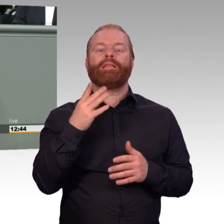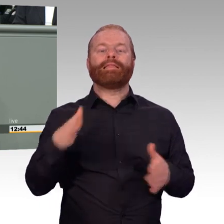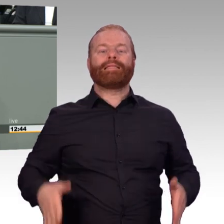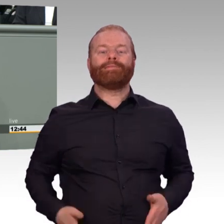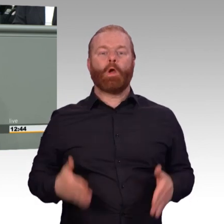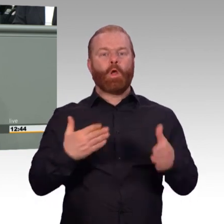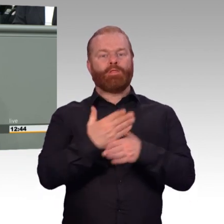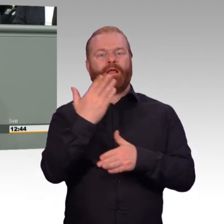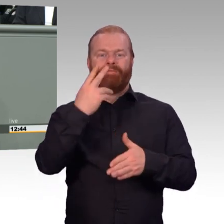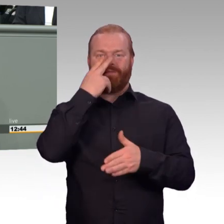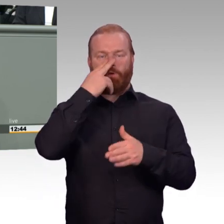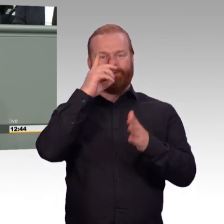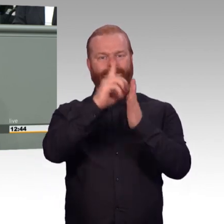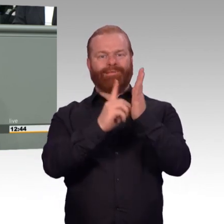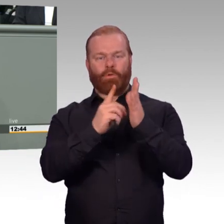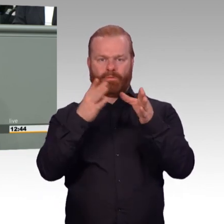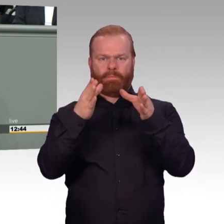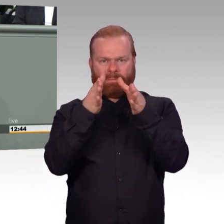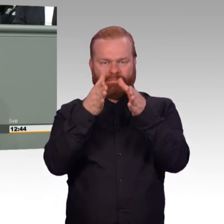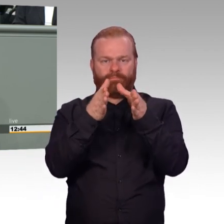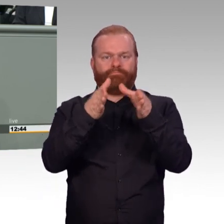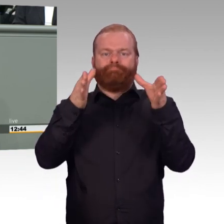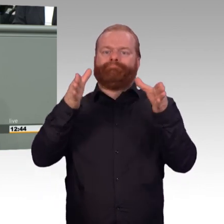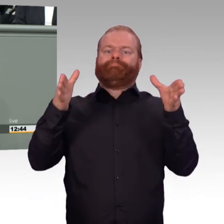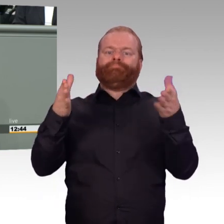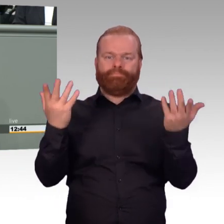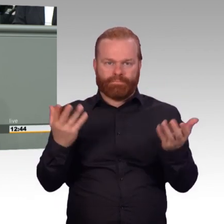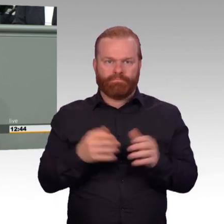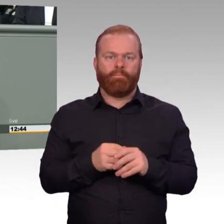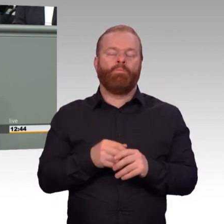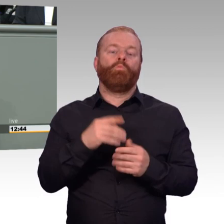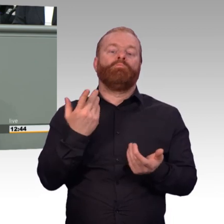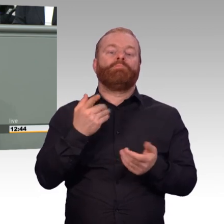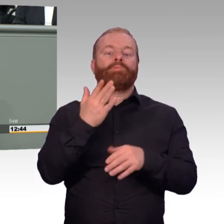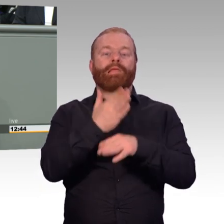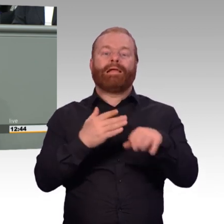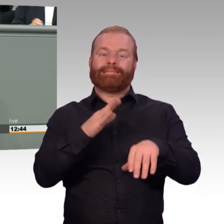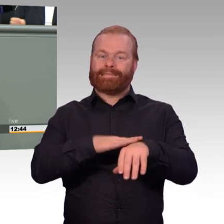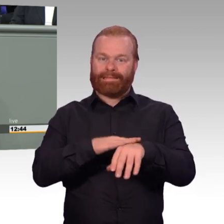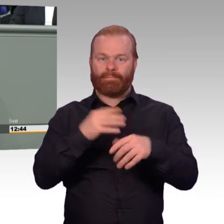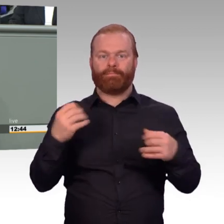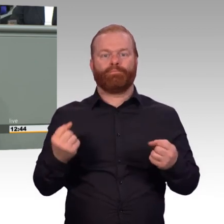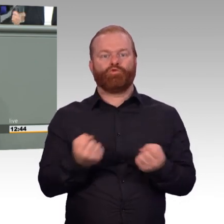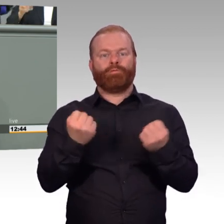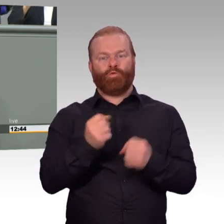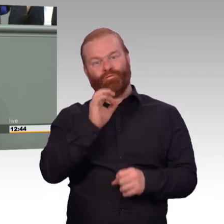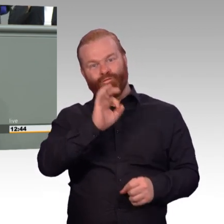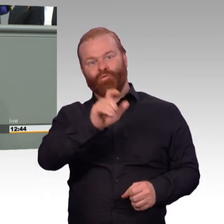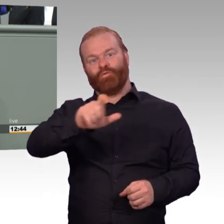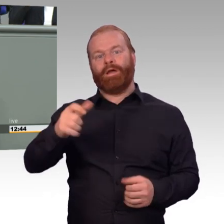noch Handlungsbedarf. Nur wenn die Bundeswehr in der Bevölkerung breite Akzeptanz erfährt und dazu wollen wir beitragen,